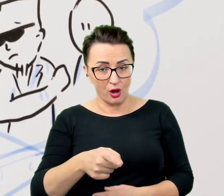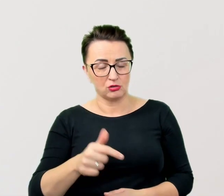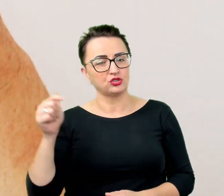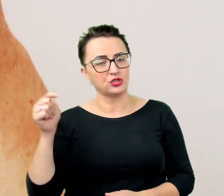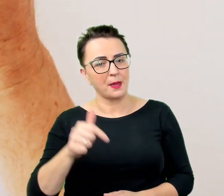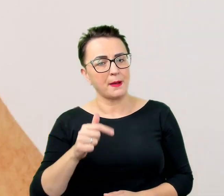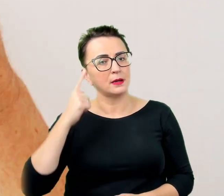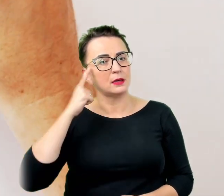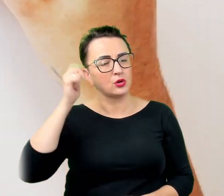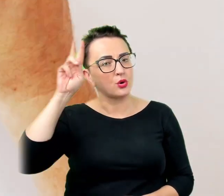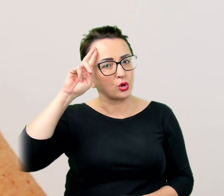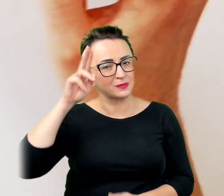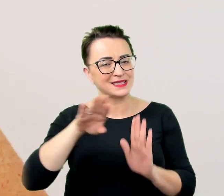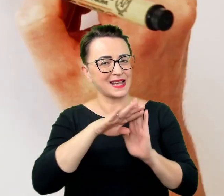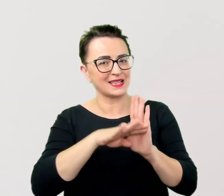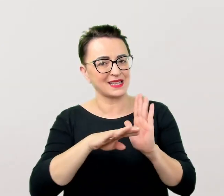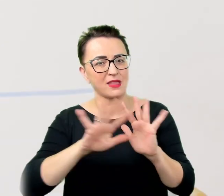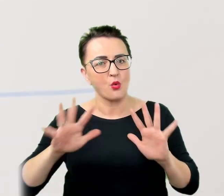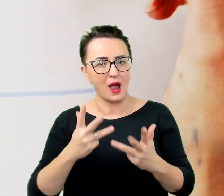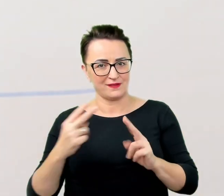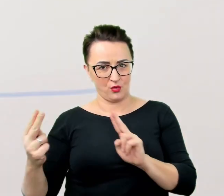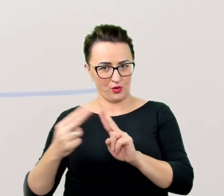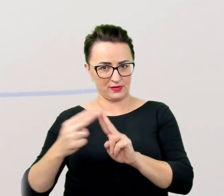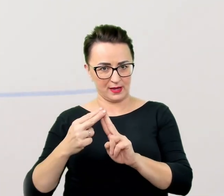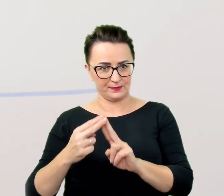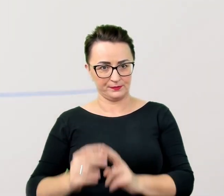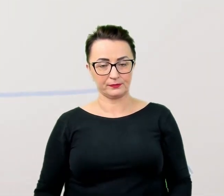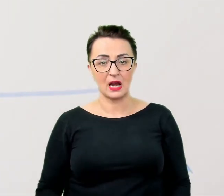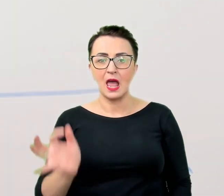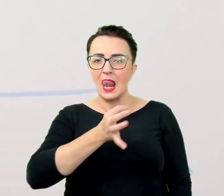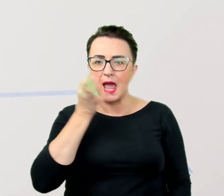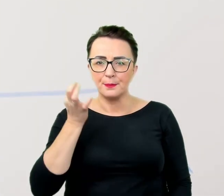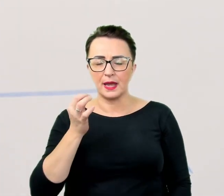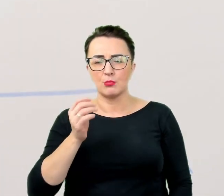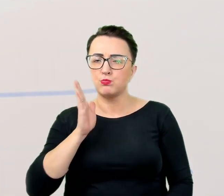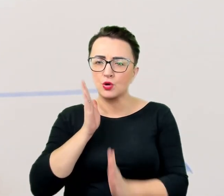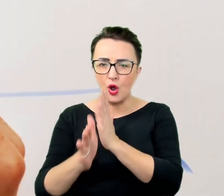lepiej postawić na proste i jasne komunikaty pozbawione ozdobników, metafor czy ironii,